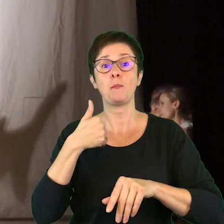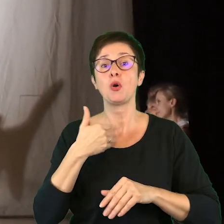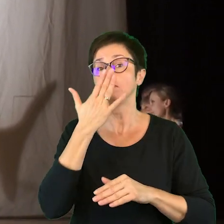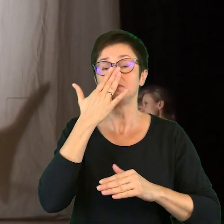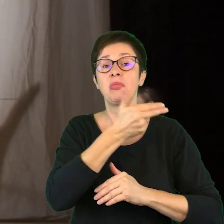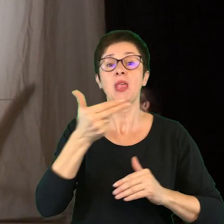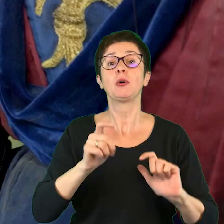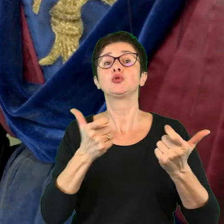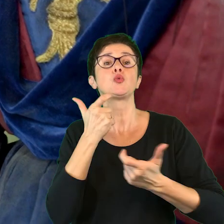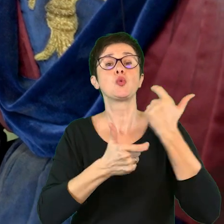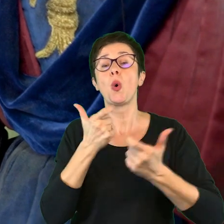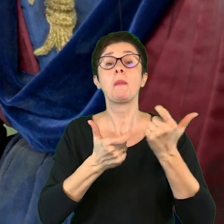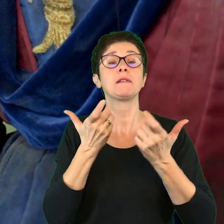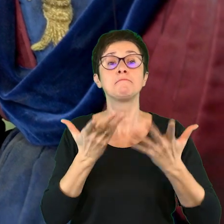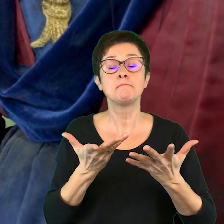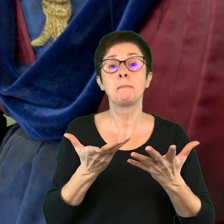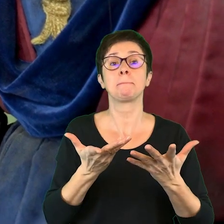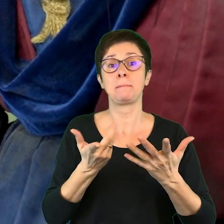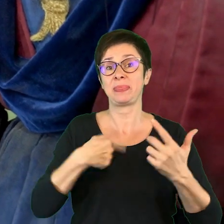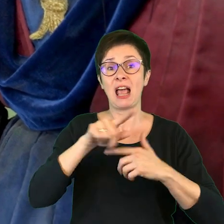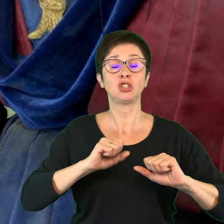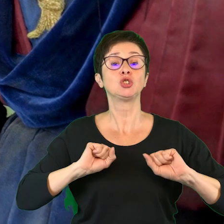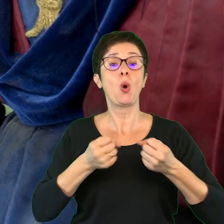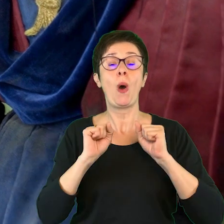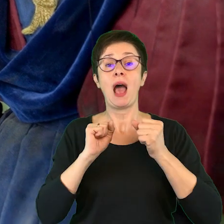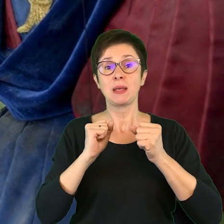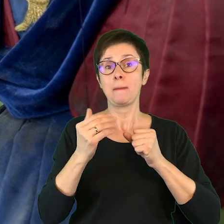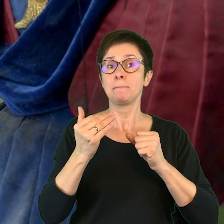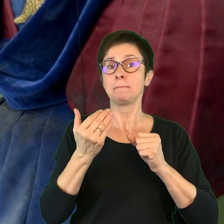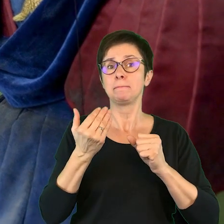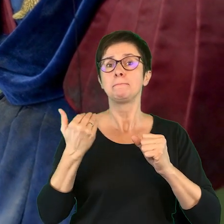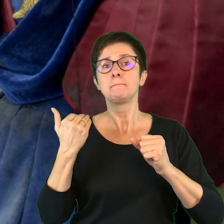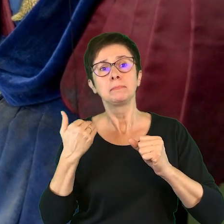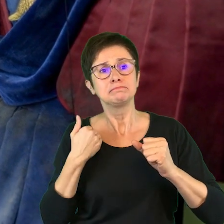tego, co zrobić żeby nasze działania były przede wszystkim dostosowane